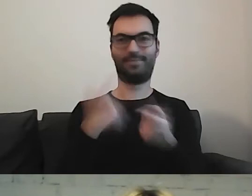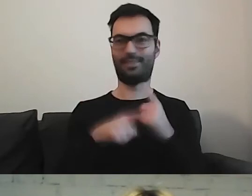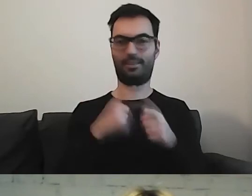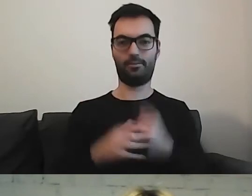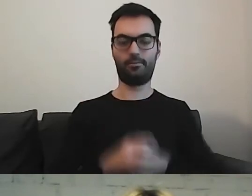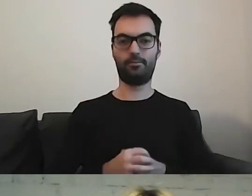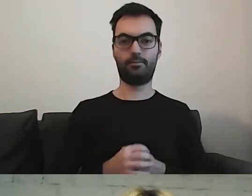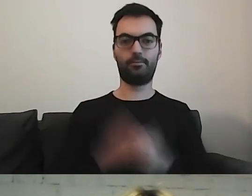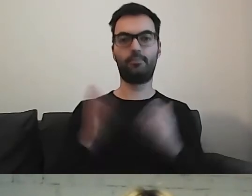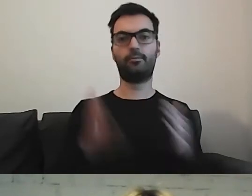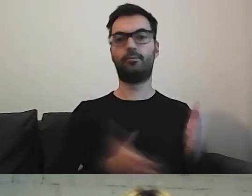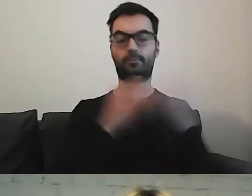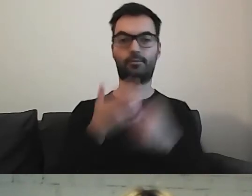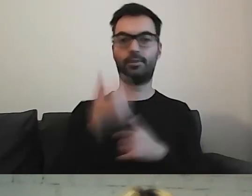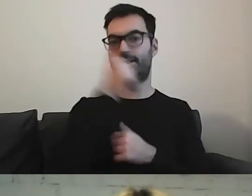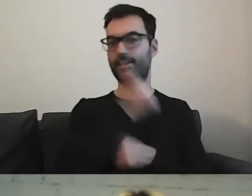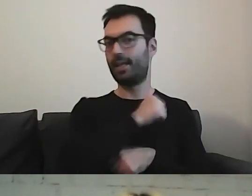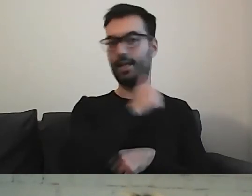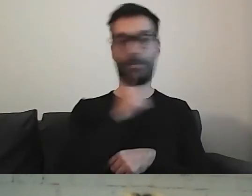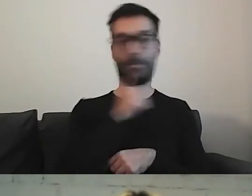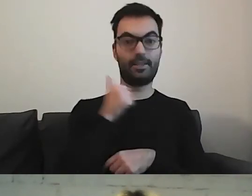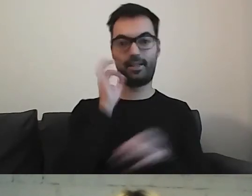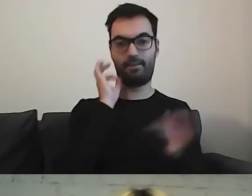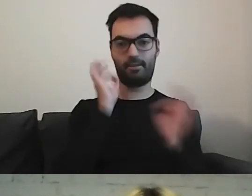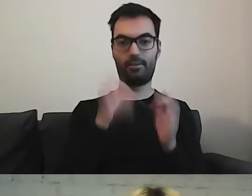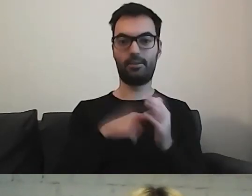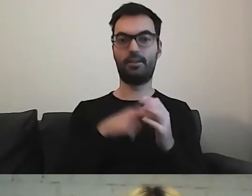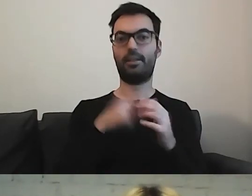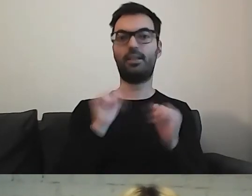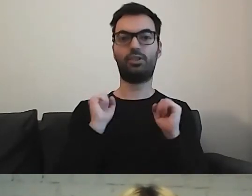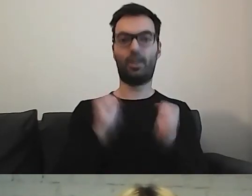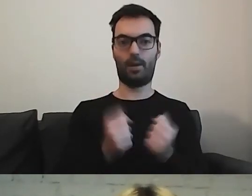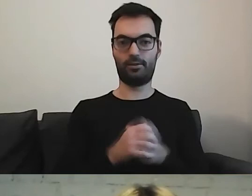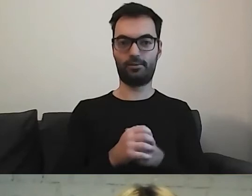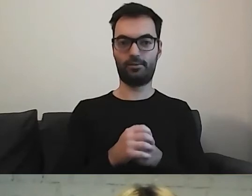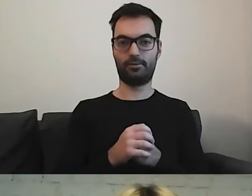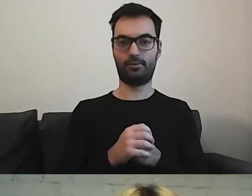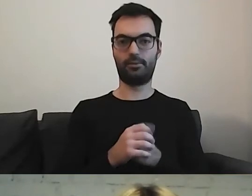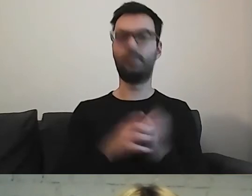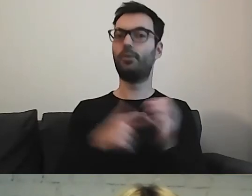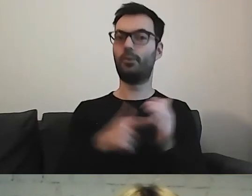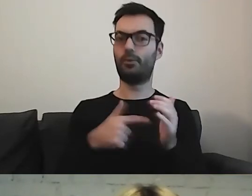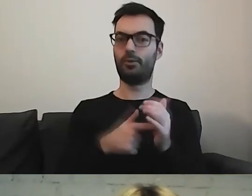Przejdźmy do tajemniczej informacji o działalności. Do tego zostaliśmy zobowiązani ustawą.